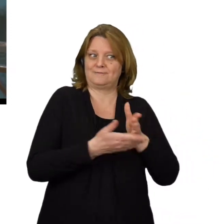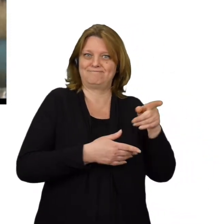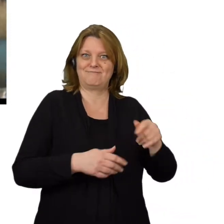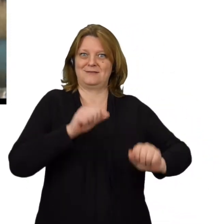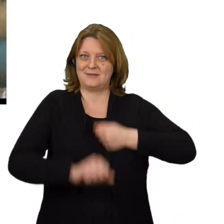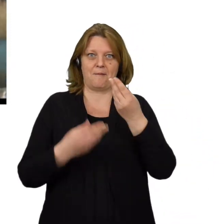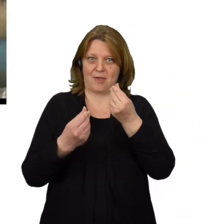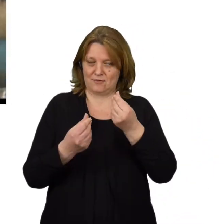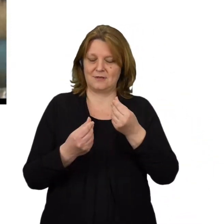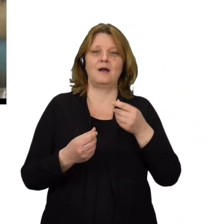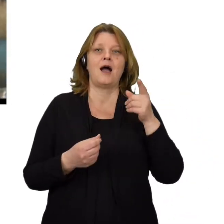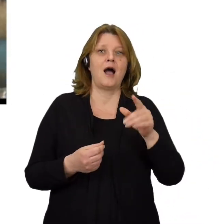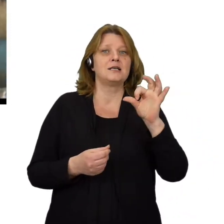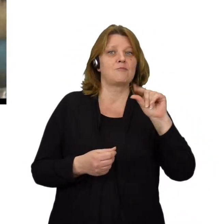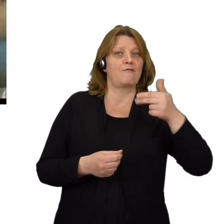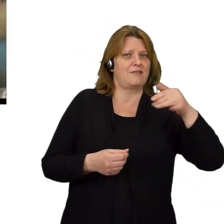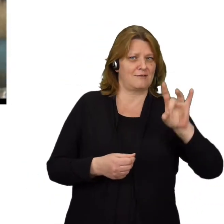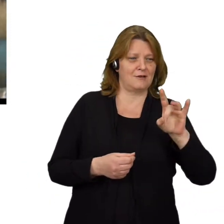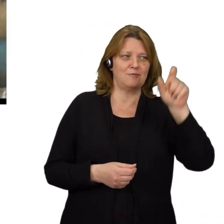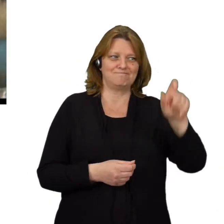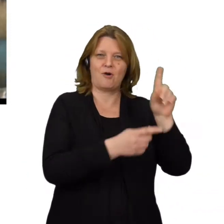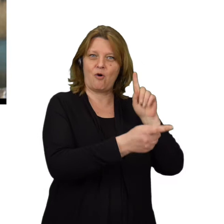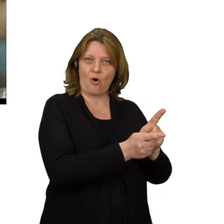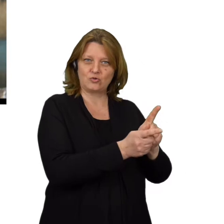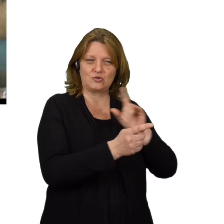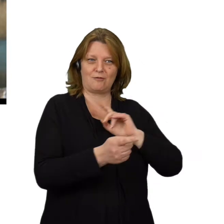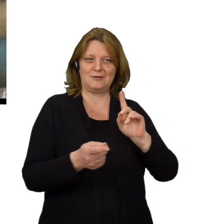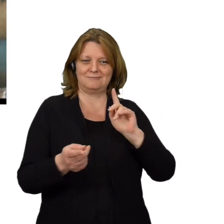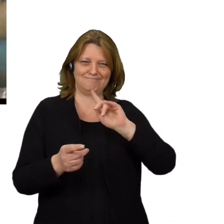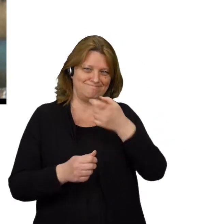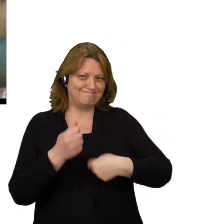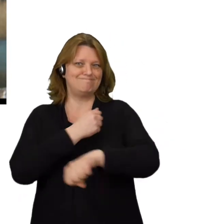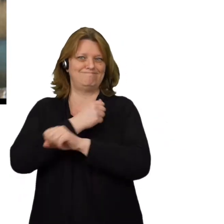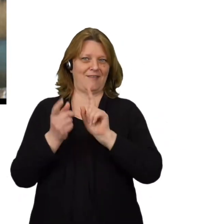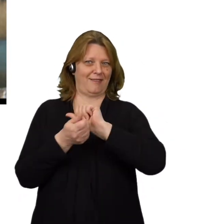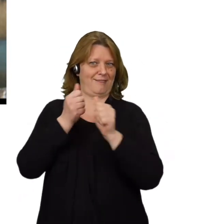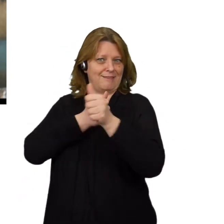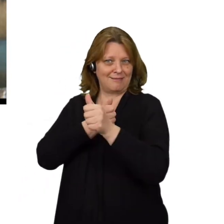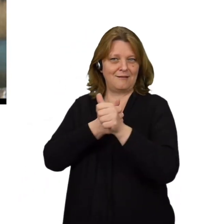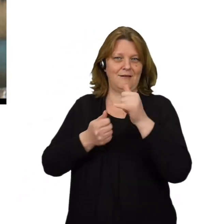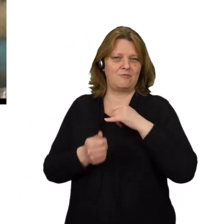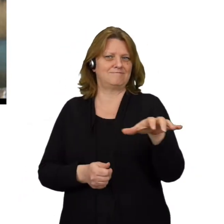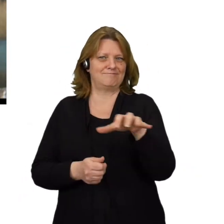Spoofing to nazwa sytuacji, gdy oszust podszywa się pod inne urządzenie lub innego użytkownika w sieci aby wykraść dane,